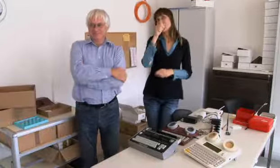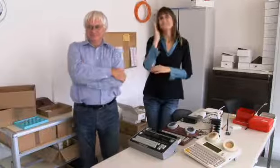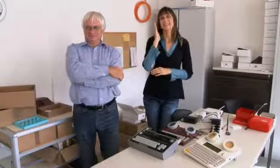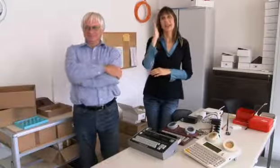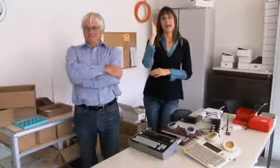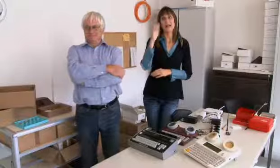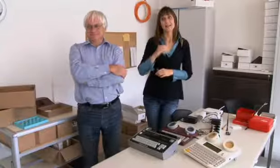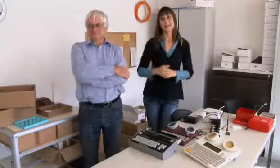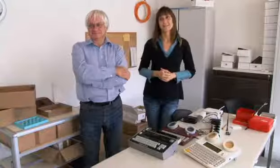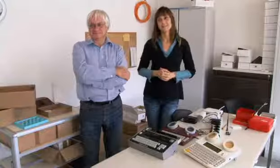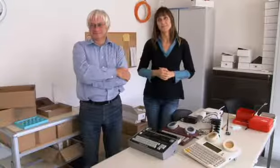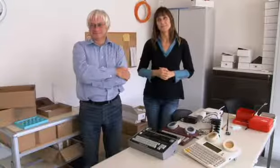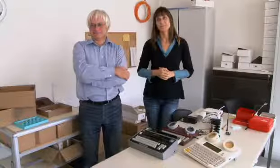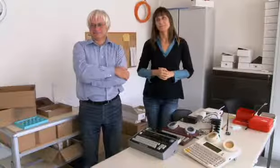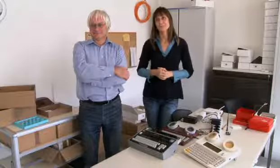zum Beispiel für`s Segeln.